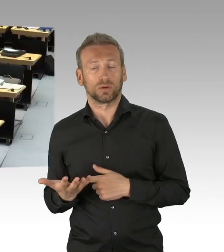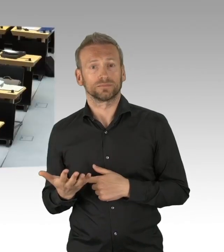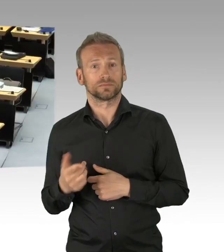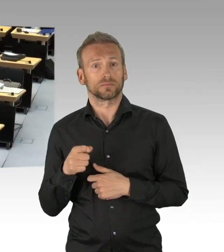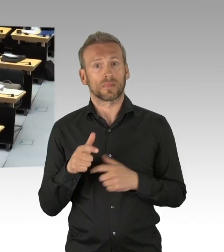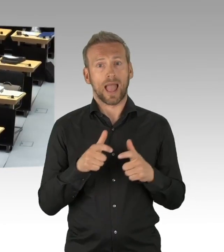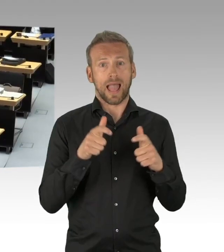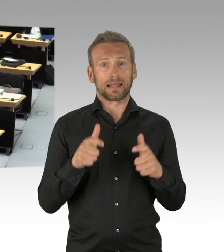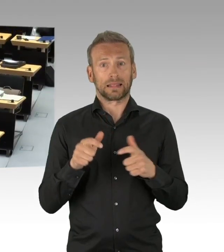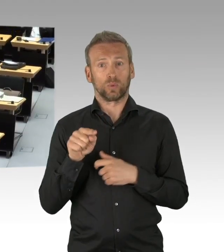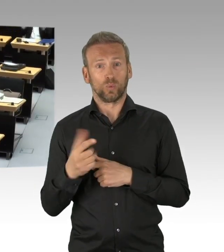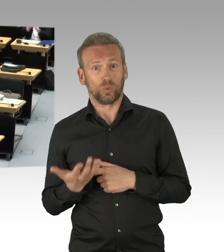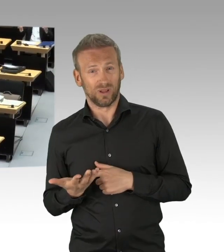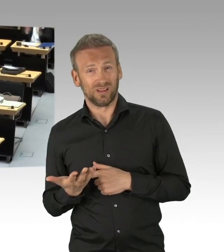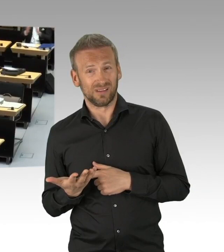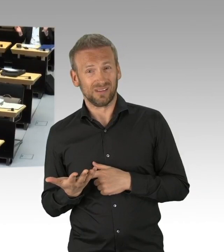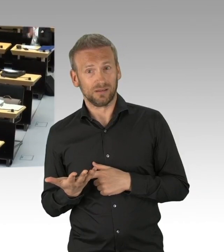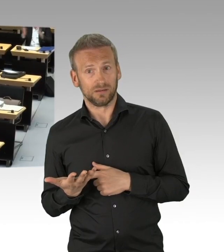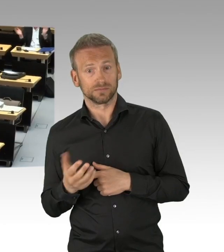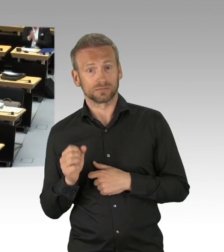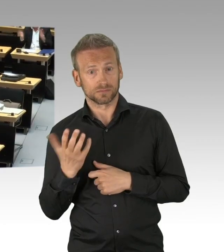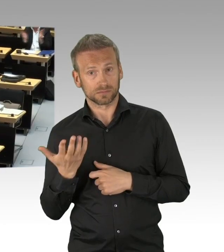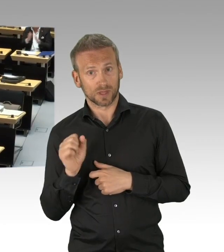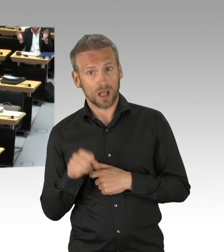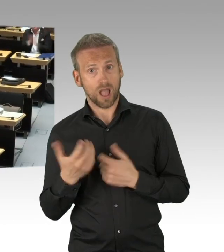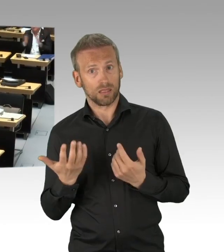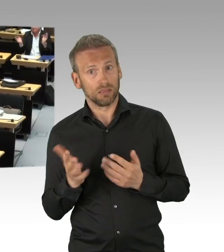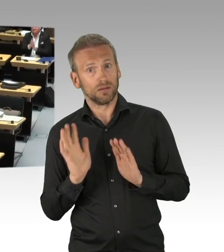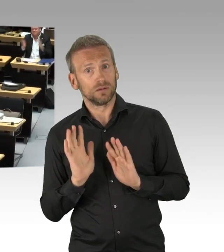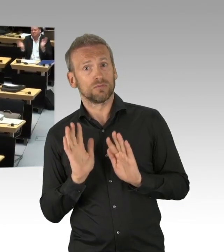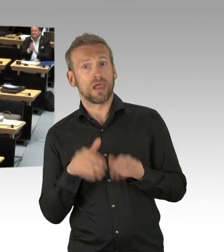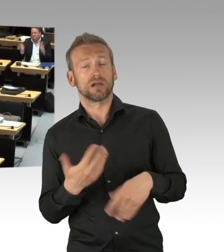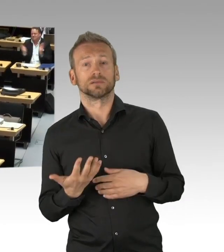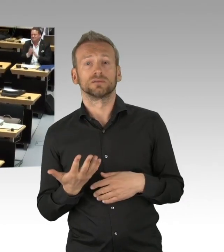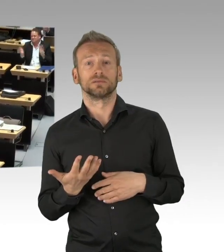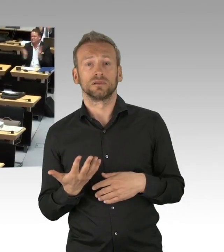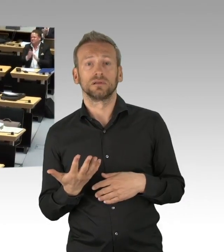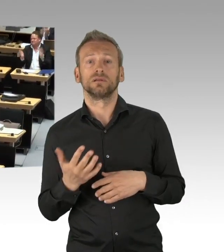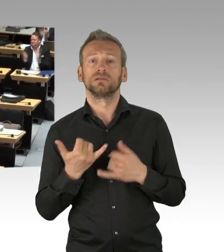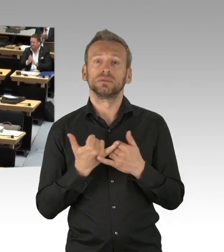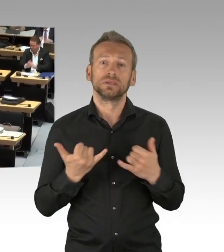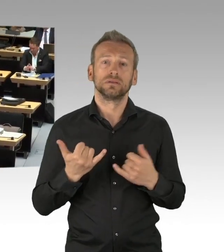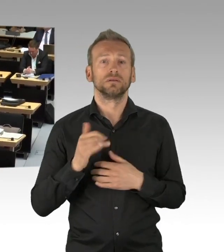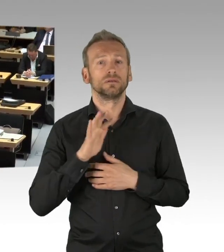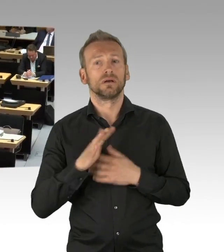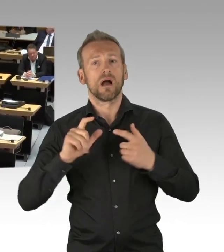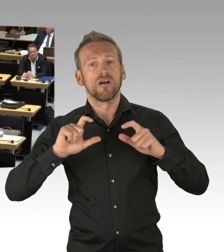durch die erfolgten Einschränkungen unserer Grundrechte im Rahmen des Lockdowns. (Beifall) Flächendeckende und einschneidende Grundrechtsbeschränkungen